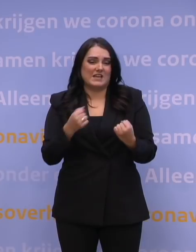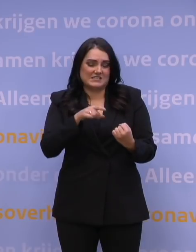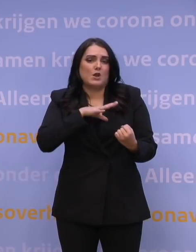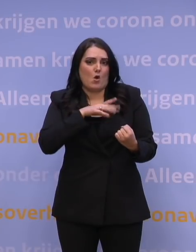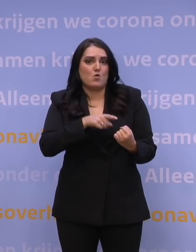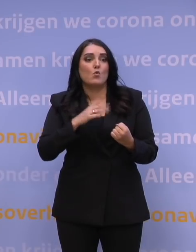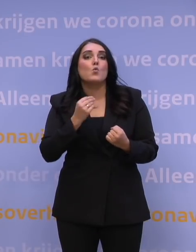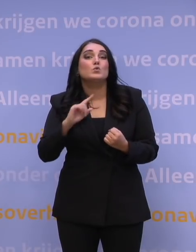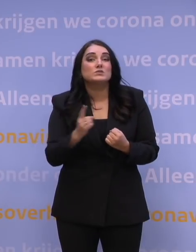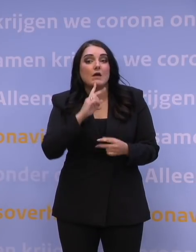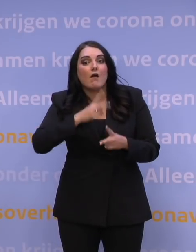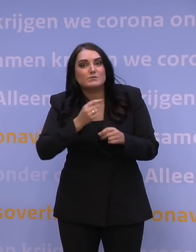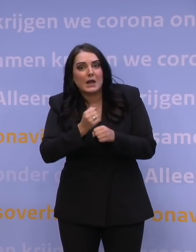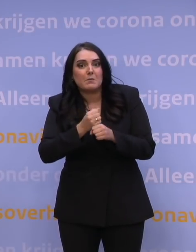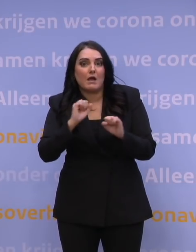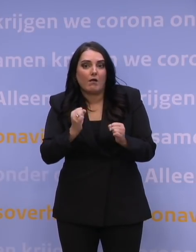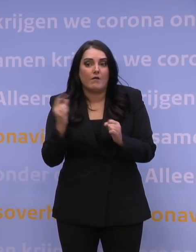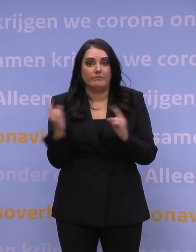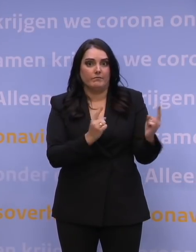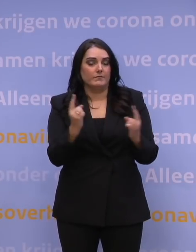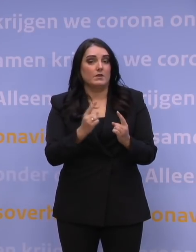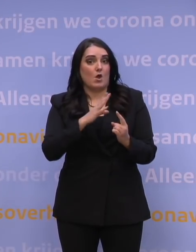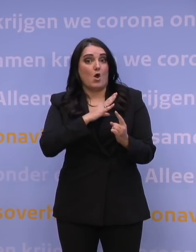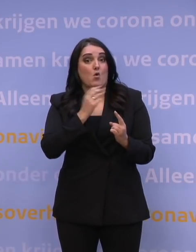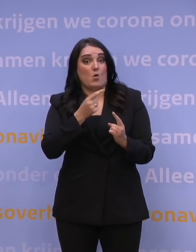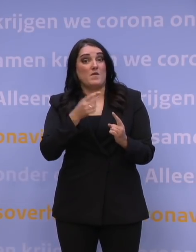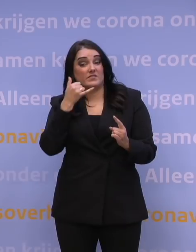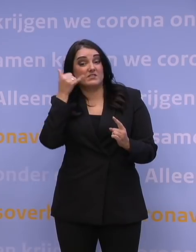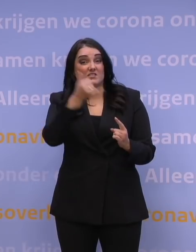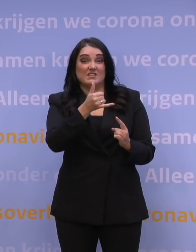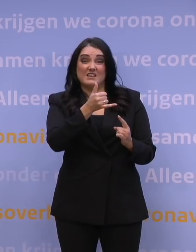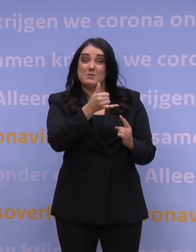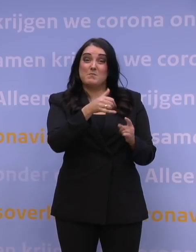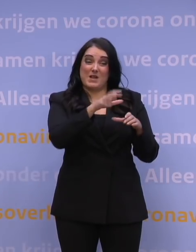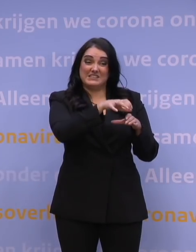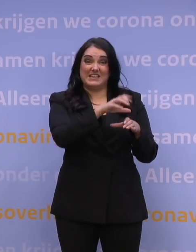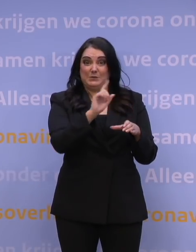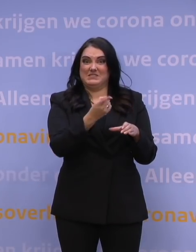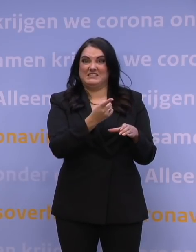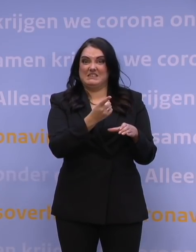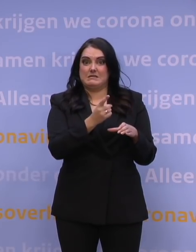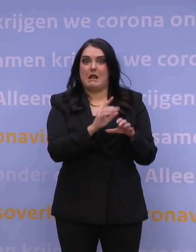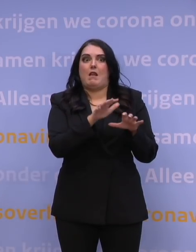de snelheid waarmee afspraken gemaakt kunnen worden, met name omdat een callcenter vrij snel overbelast is. Toen ik hier afgelopen dinsdag zei